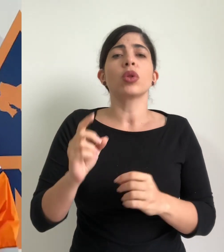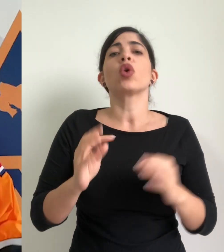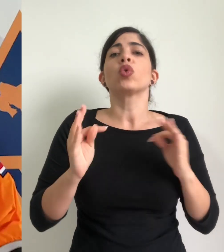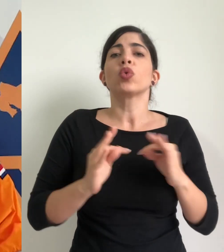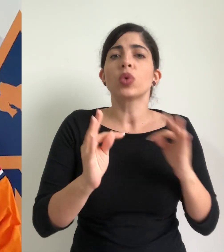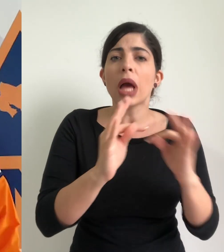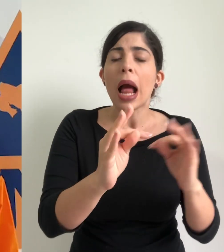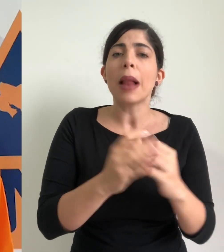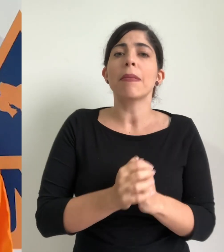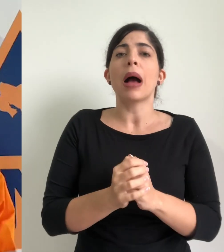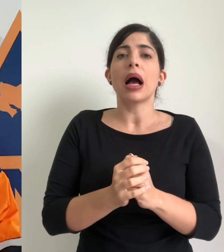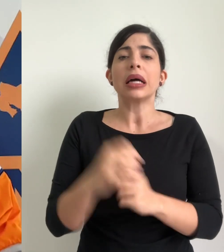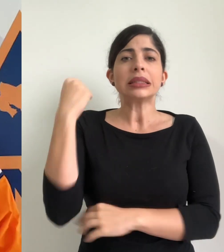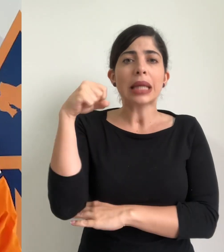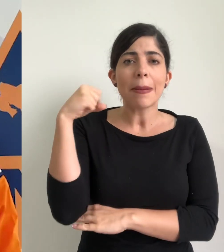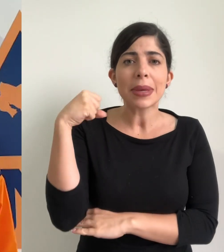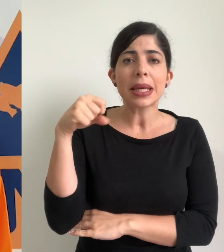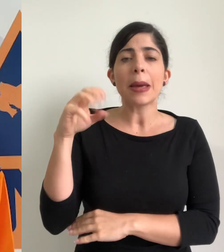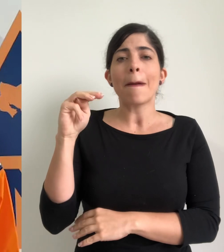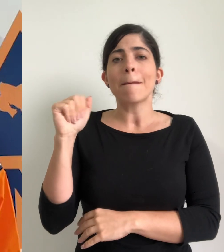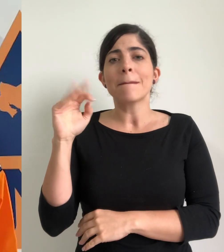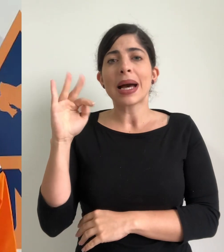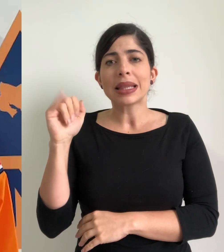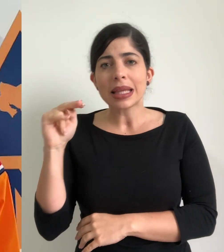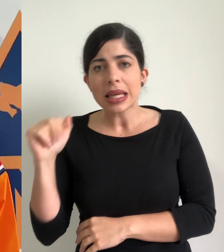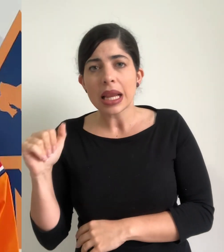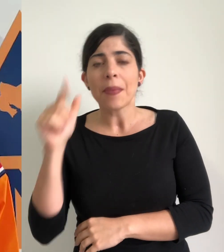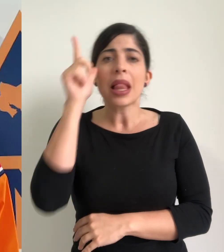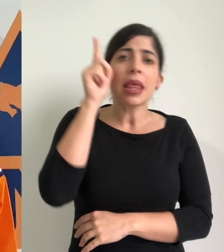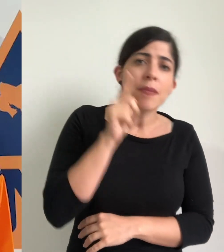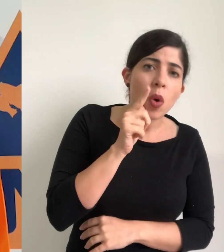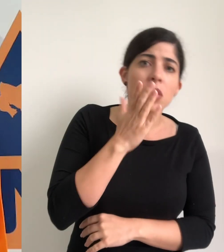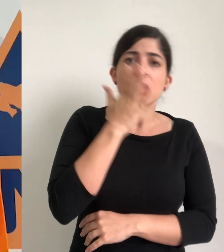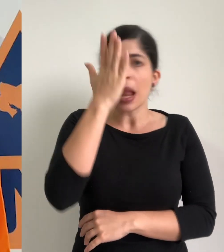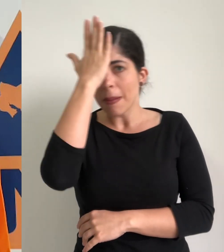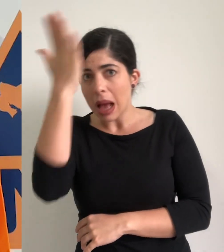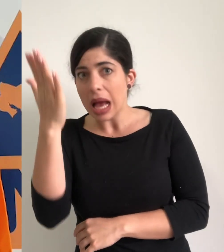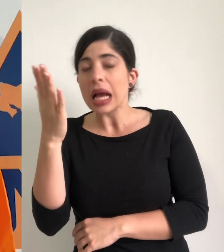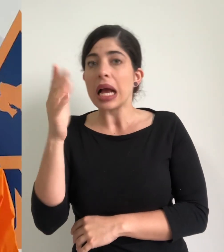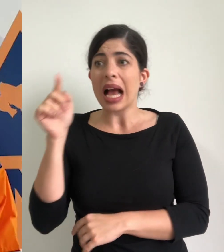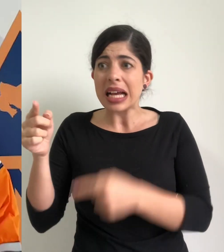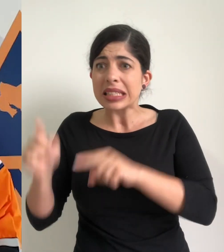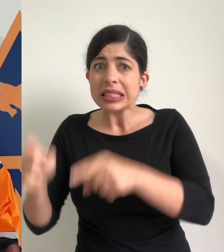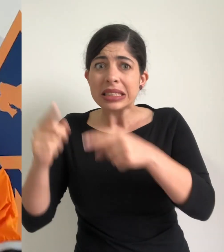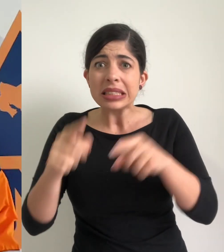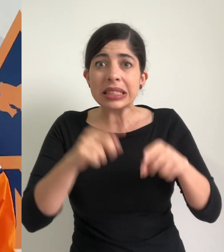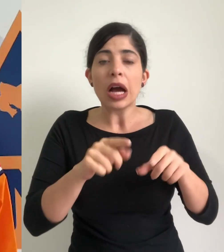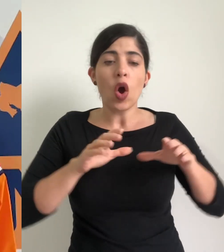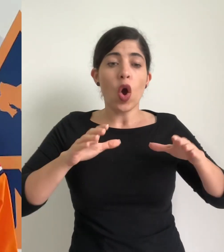como Turrialba como Sarapiquí, Matina, Limón y Talamanca, que provocó la acción de los comités